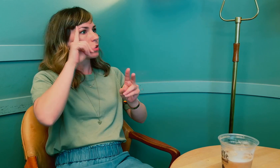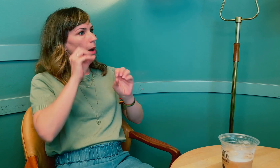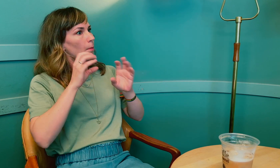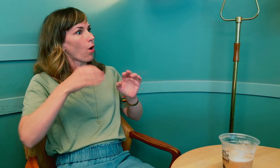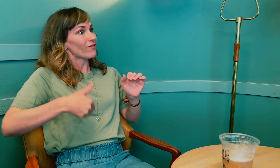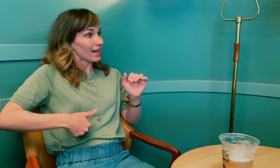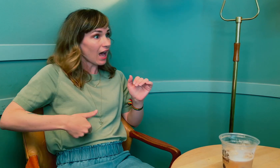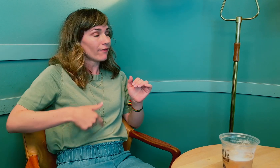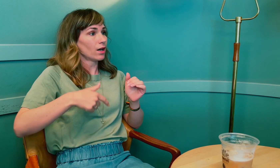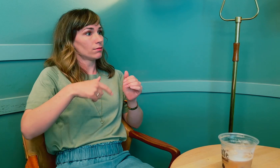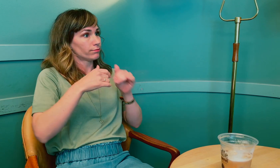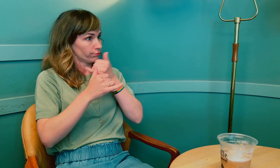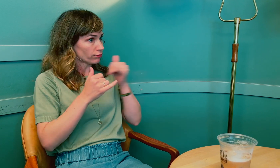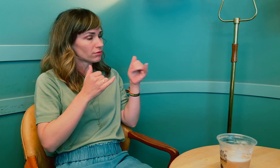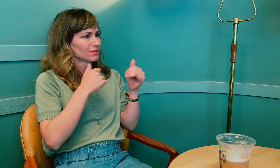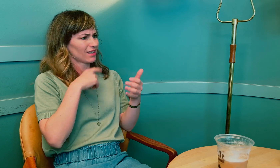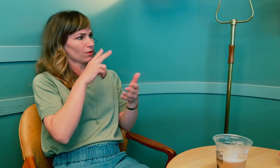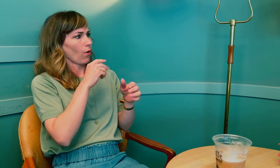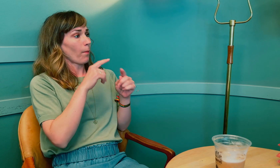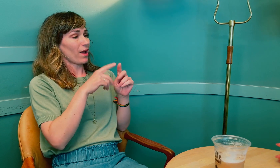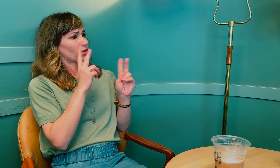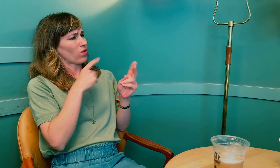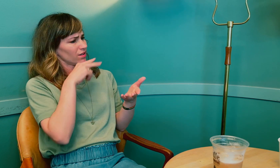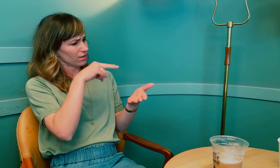Det kan også påvirke leveren og så videre.